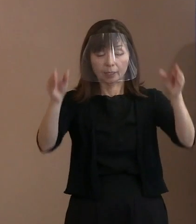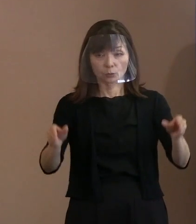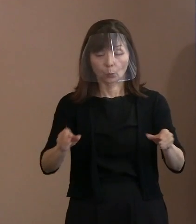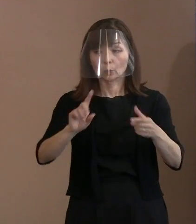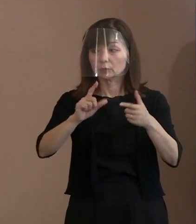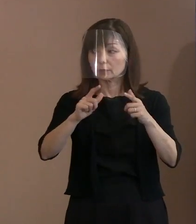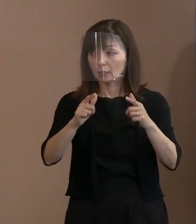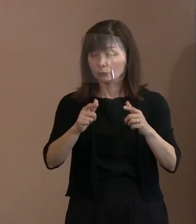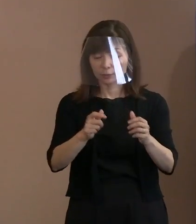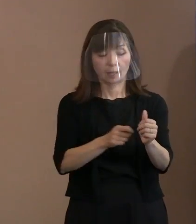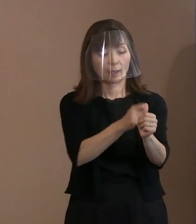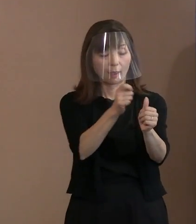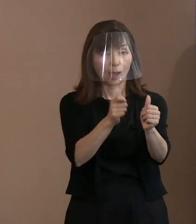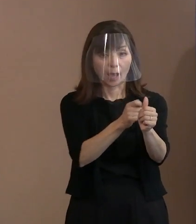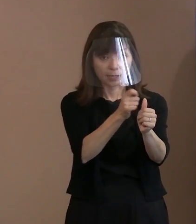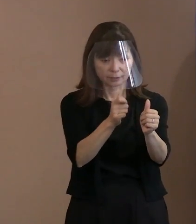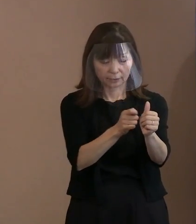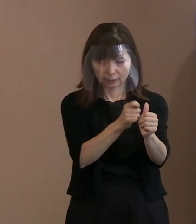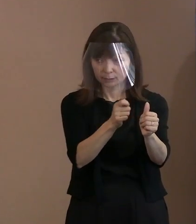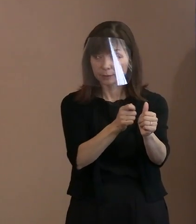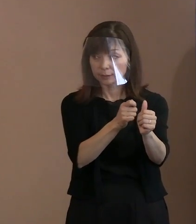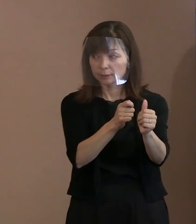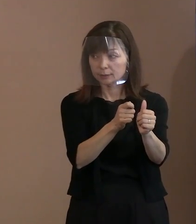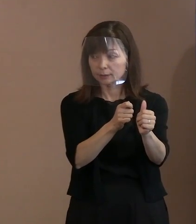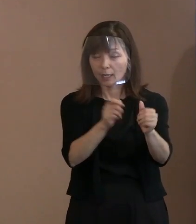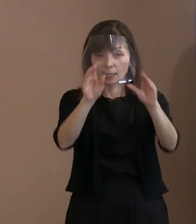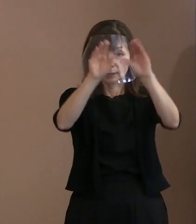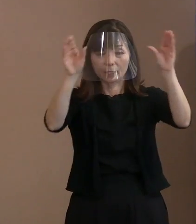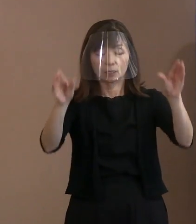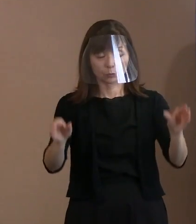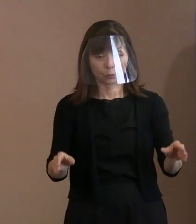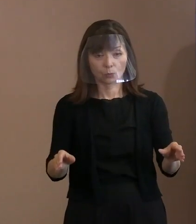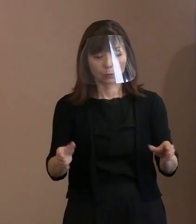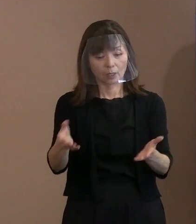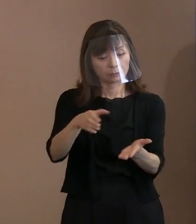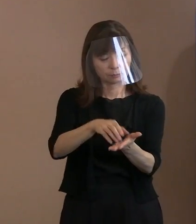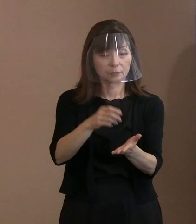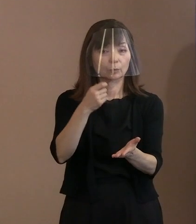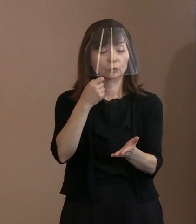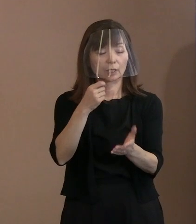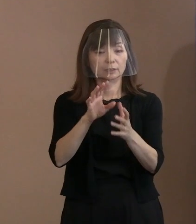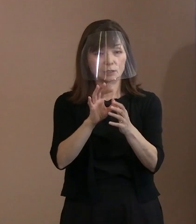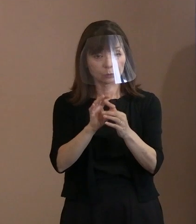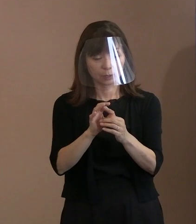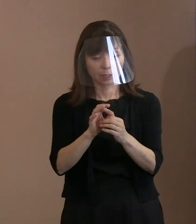(市長)そうか､ハンディーでやるのか｡ (市職員)現場での調達が｡ (市長)だめってこと｡分かりました｡